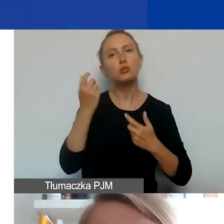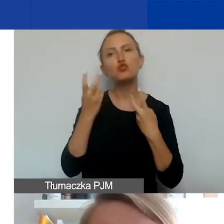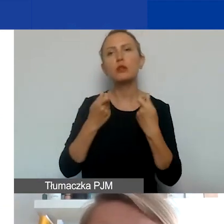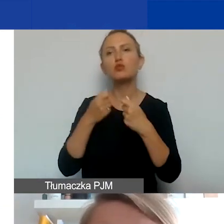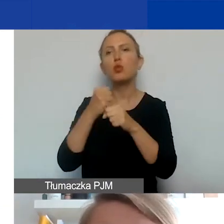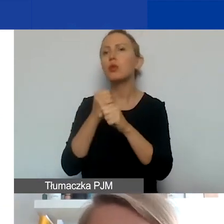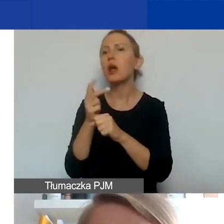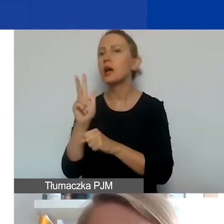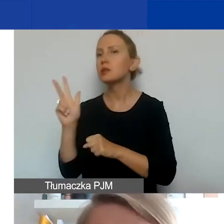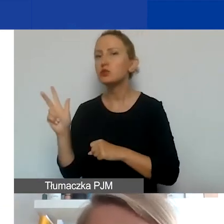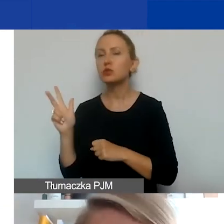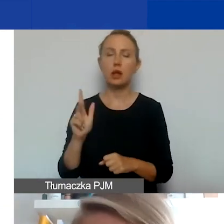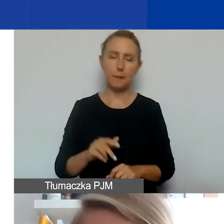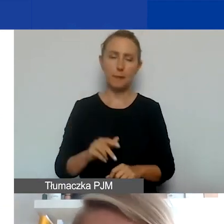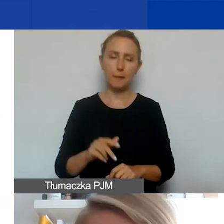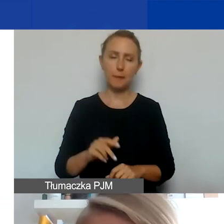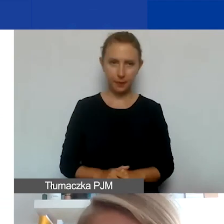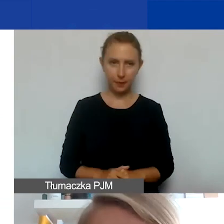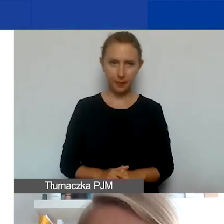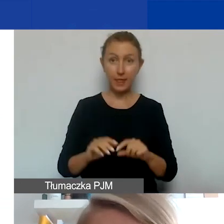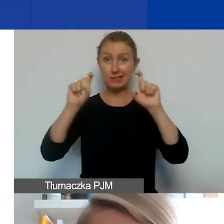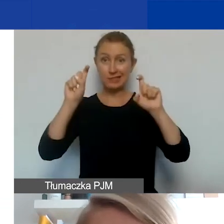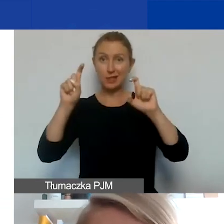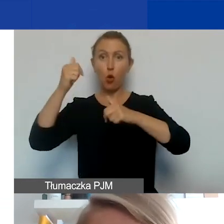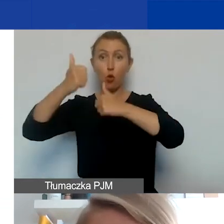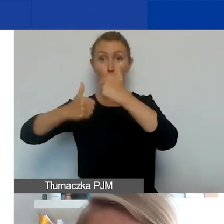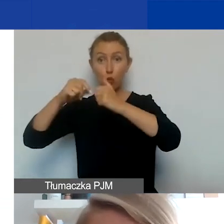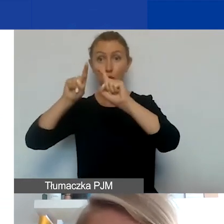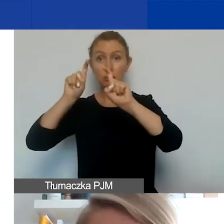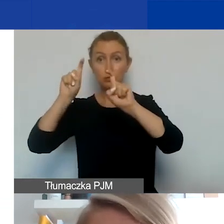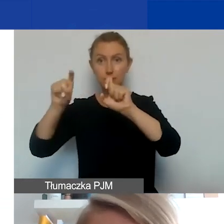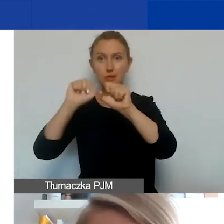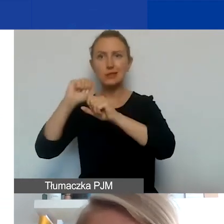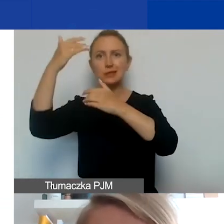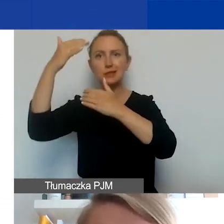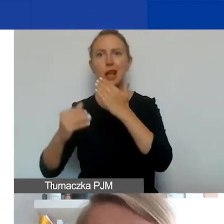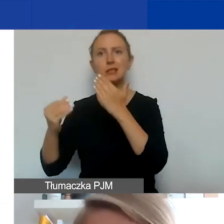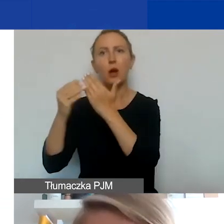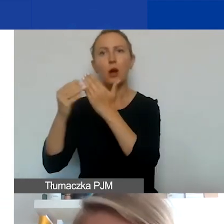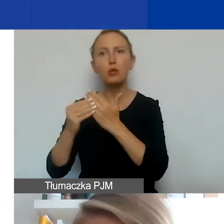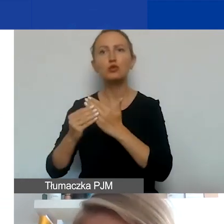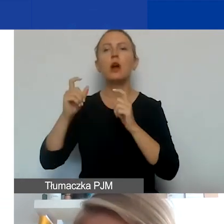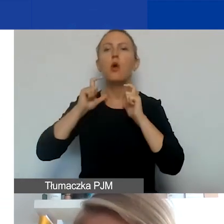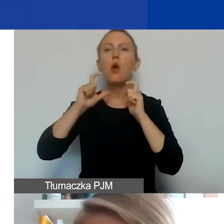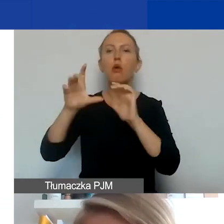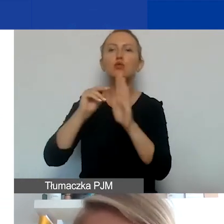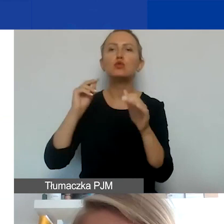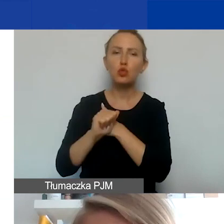W zakładce o samym konkursie znajdziecie w ramach załączników do ogłoszenia wzory dokumentów, o których mówiłam,